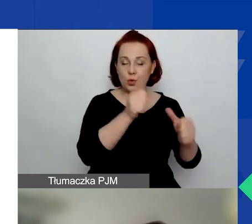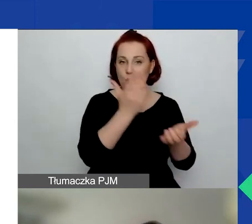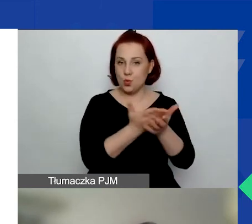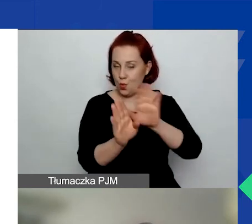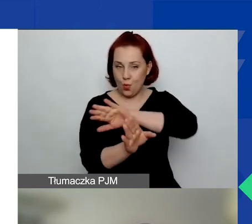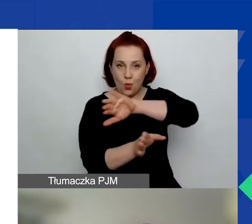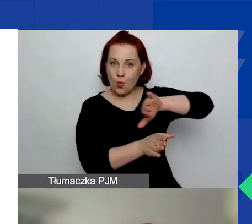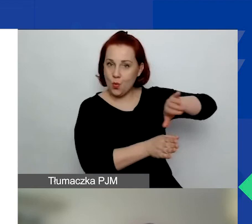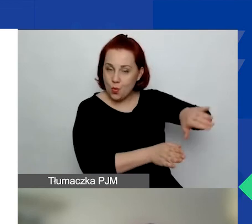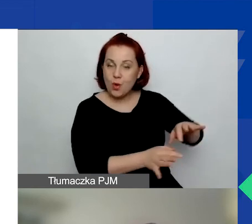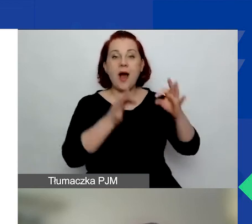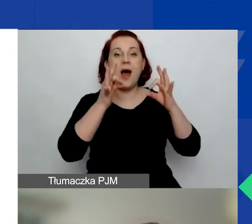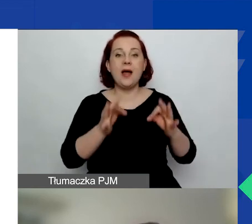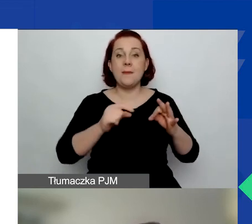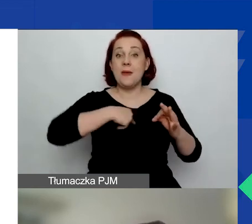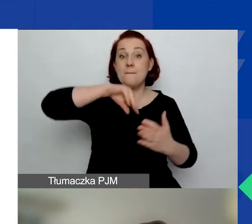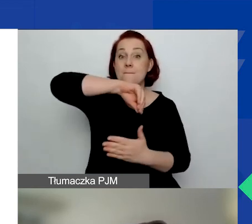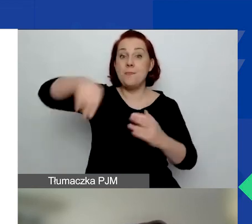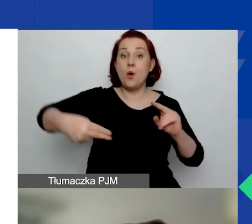Jesteśmy teraz w trakcie podpisywania umów grantowych.